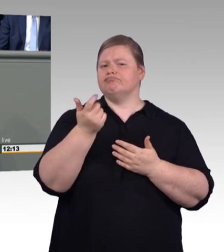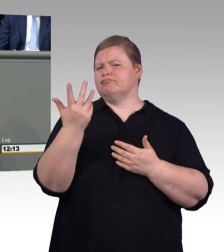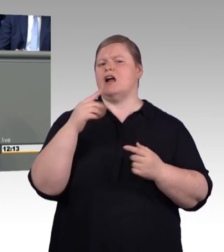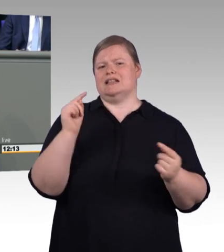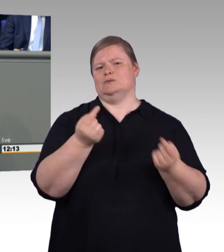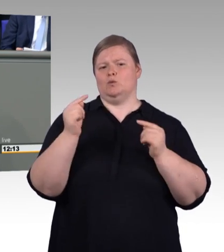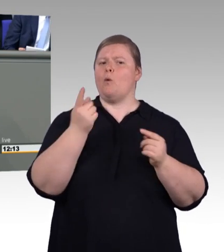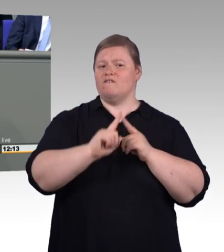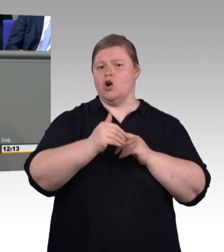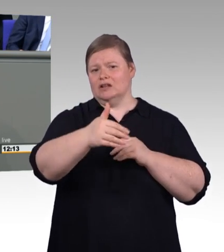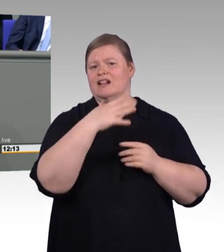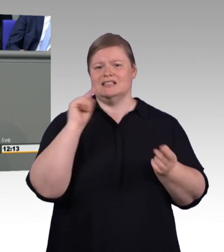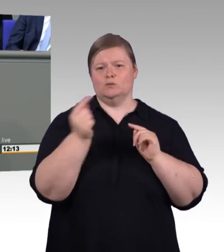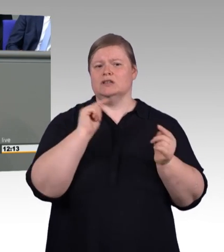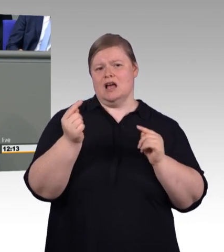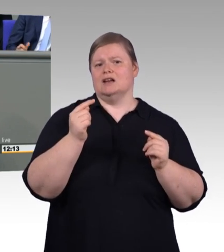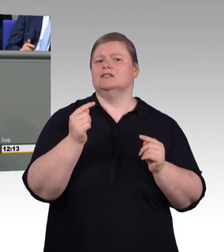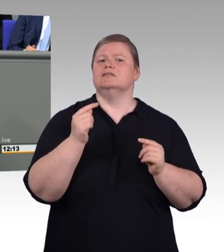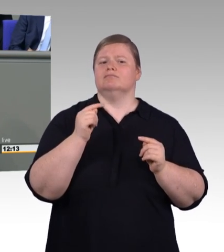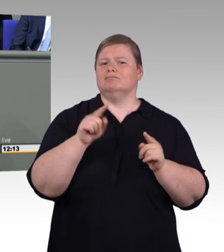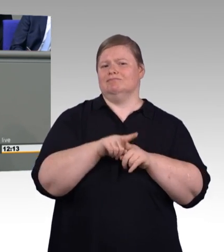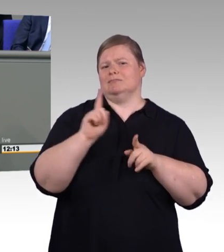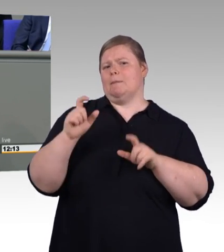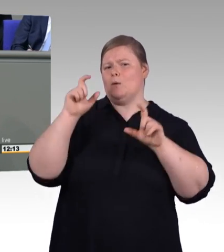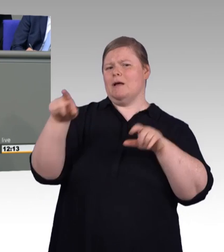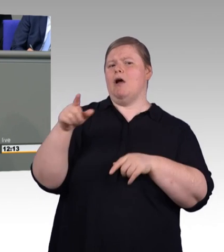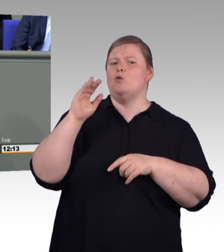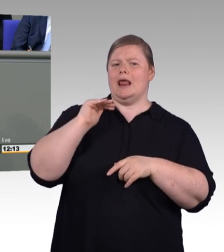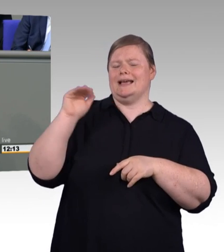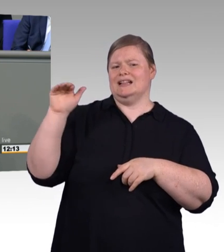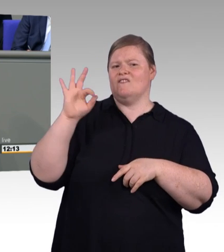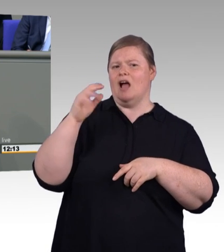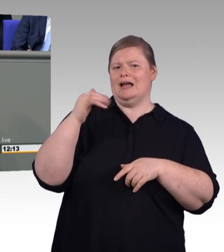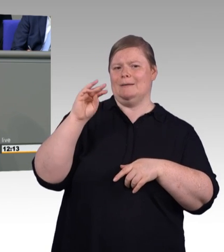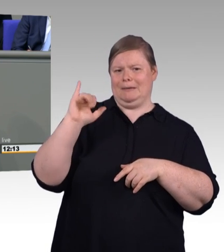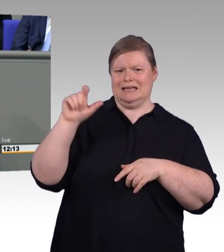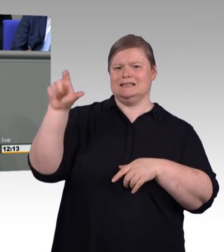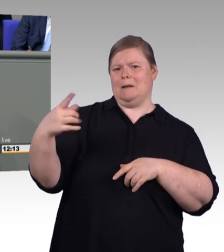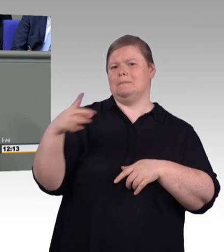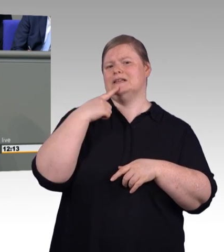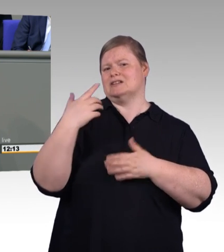oder viel mehr das, dass es sich um ein Studium handelt, welches durch Akkreditierungsrahmenbedingungen entsprechend zu regeln ist